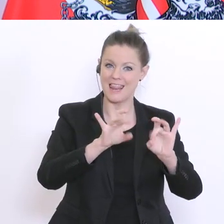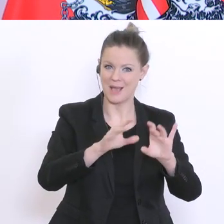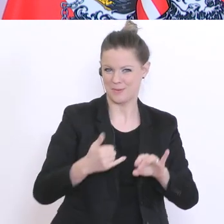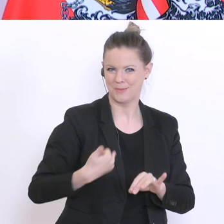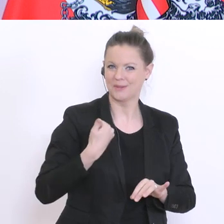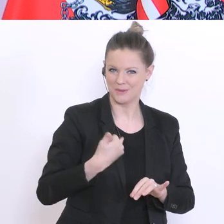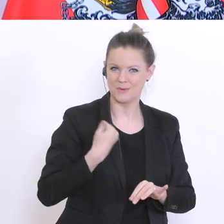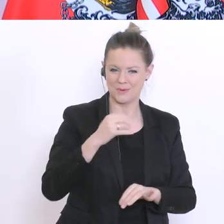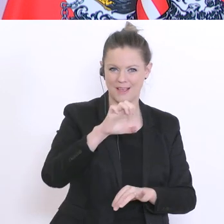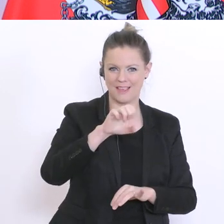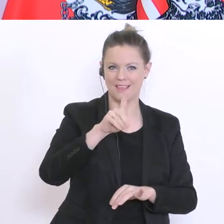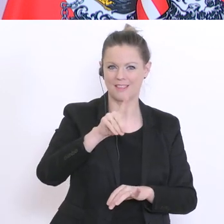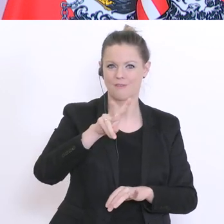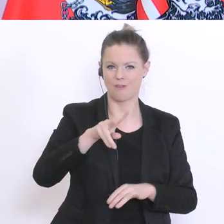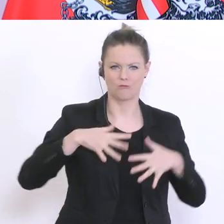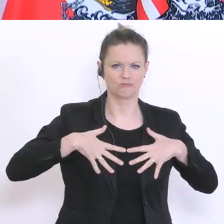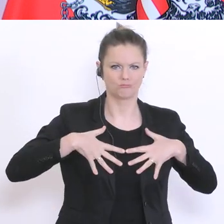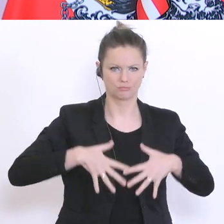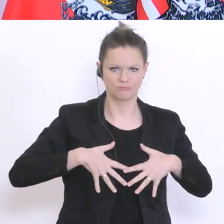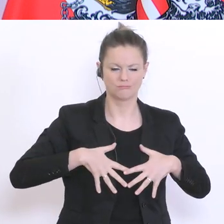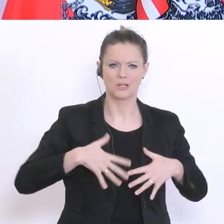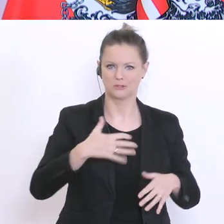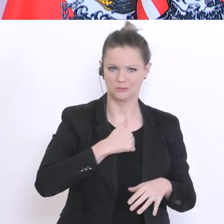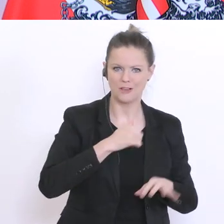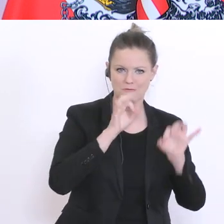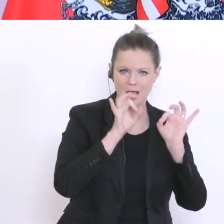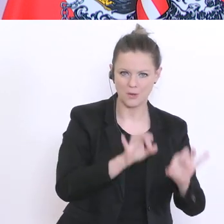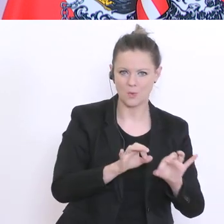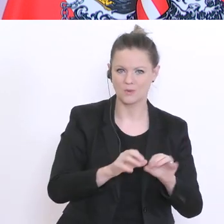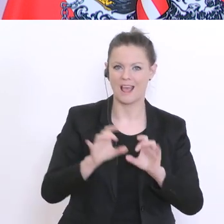dort gelingt es auch sehr gut. Ältere Lehrer und Lehrerinnen haben vielleicht eine gewisse